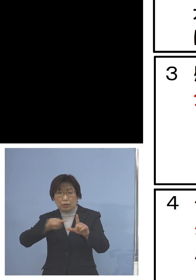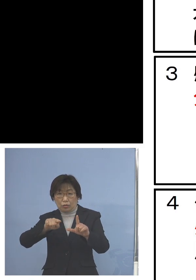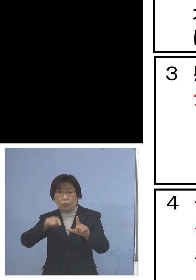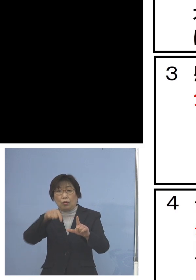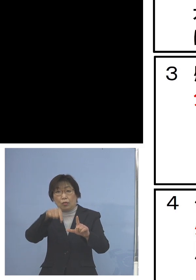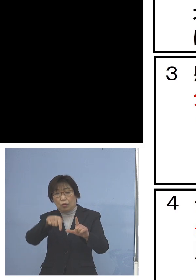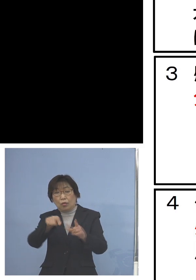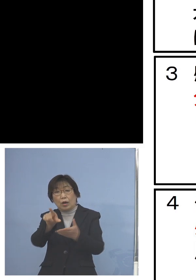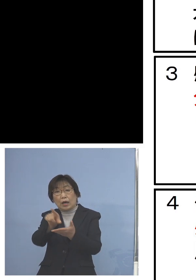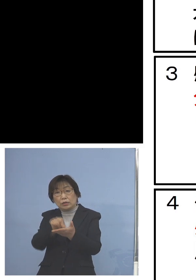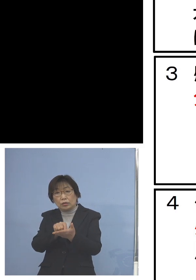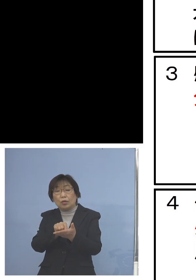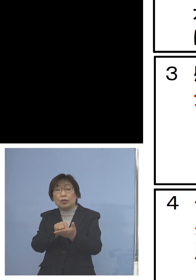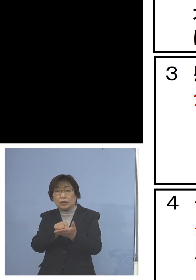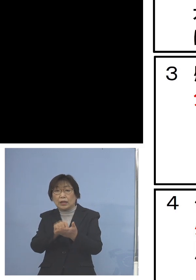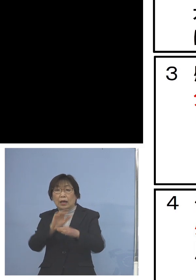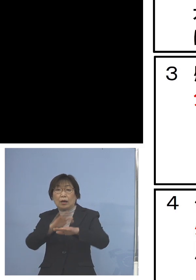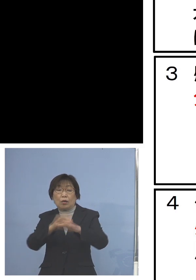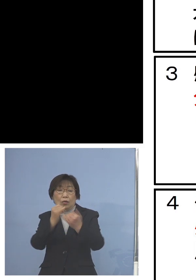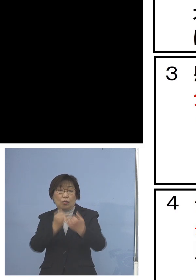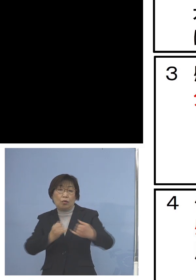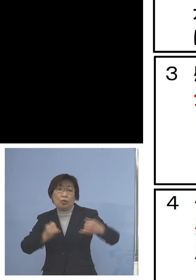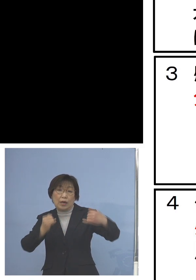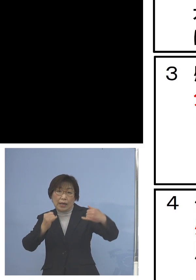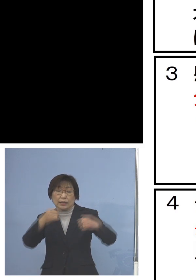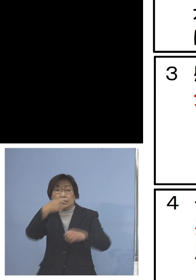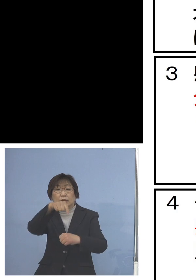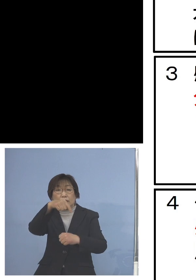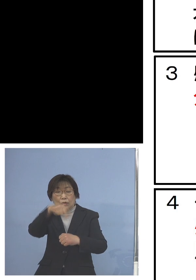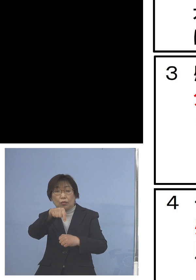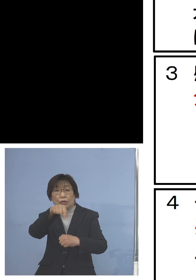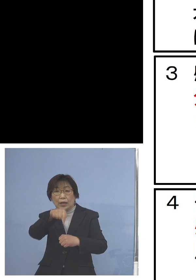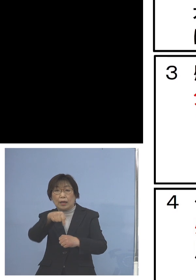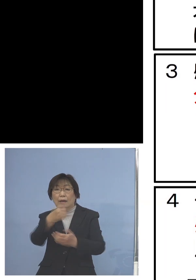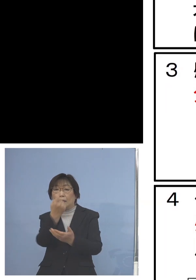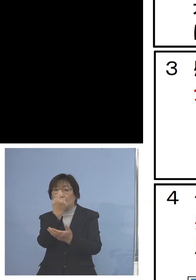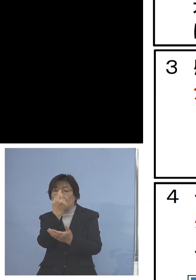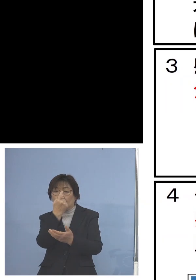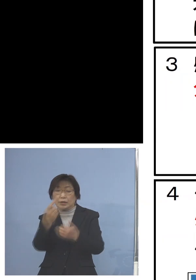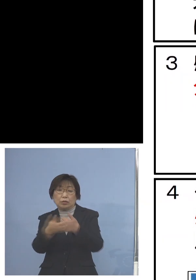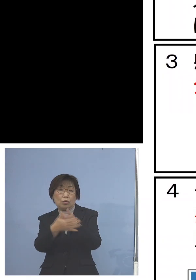オンライン指導の充実によって学びの 保障に努めていただきたいということ